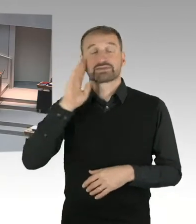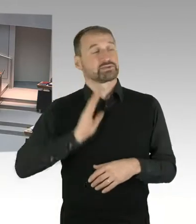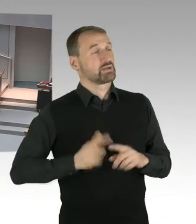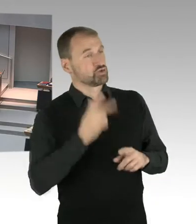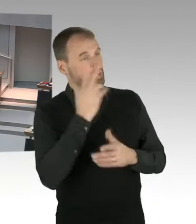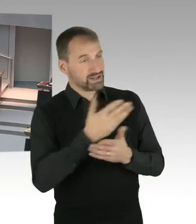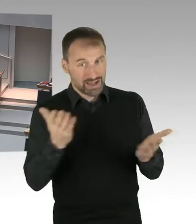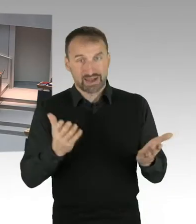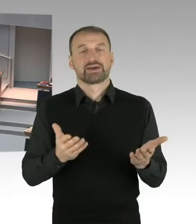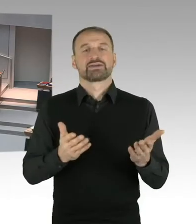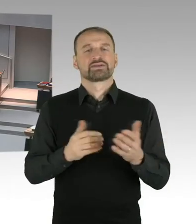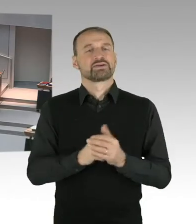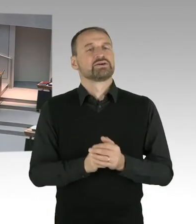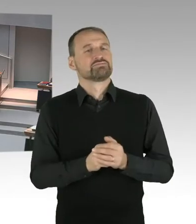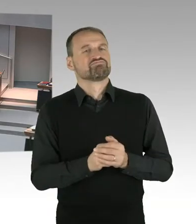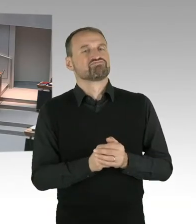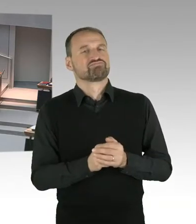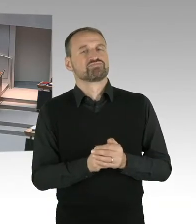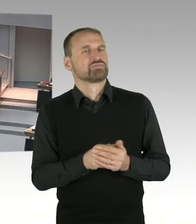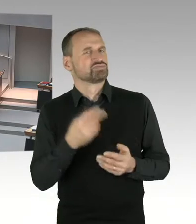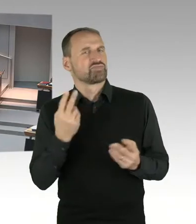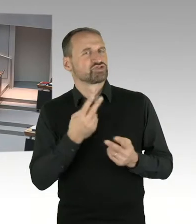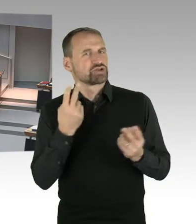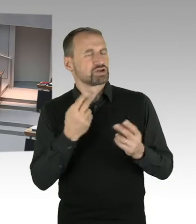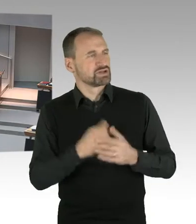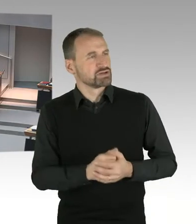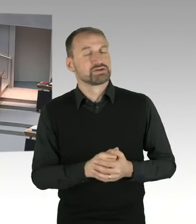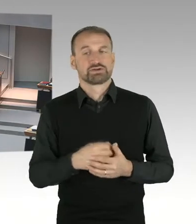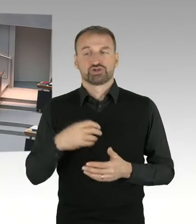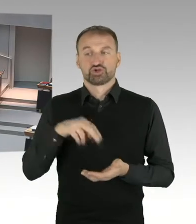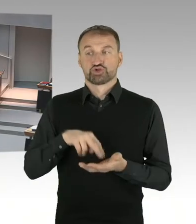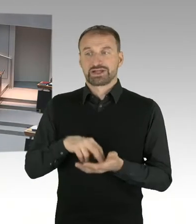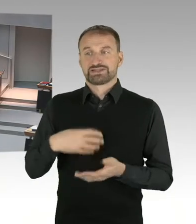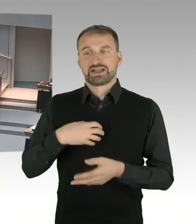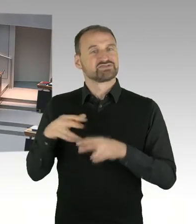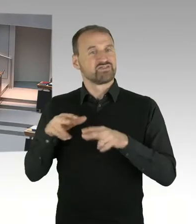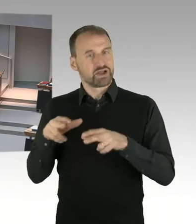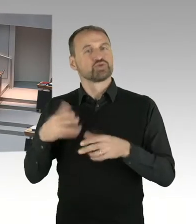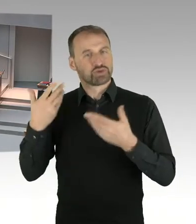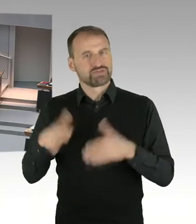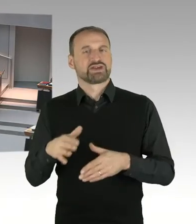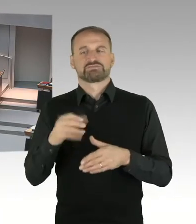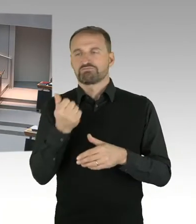auf unterschiedlichen Hierarchieebenen anwesend. Eigentlich war die Teilnahme von Frau Staatssekretärin Smentek geplant,